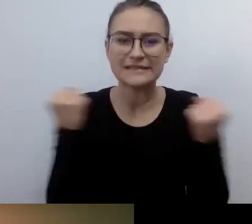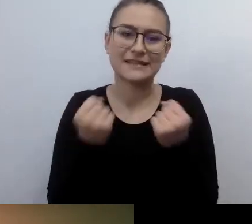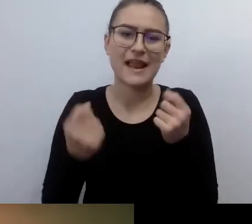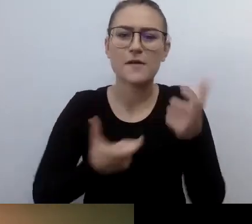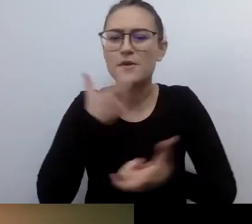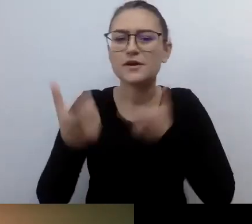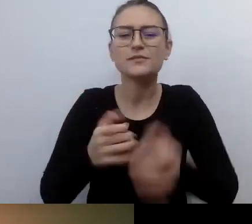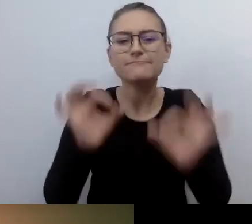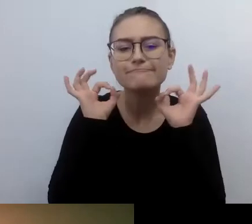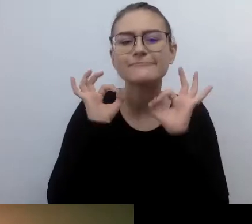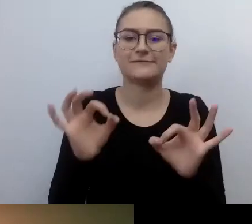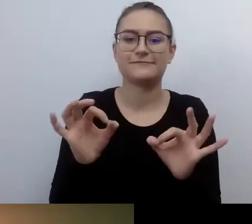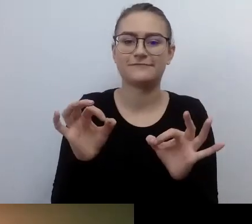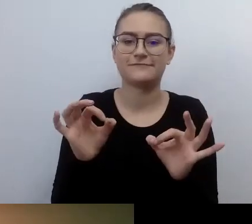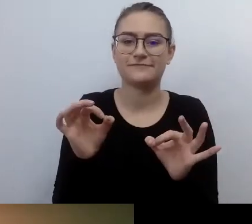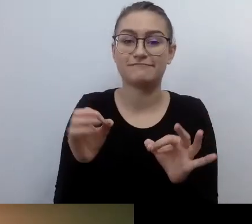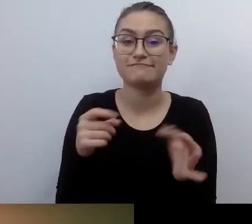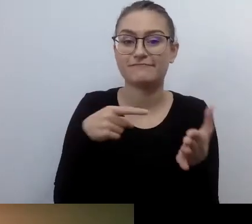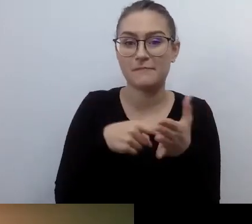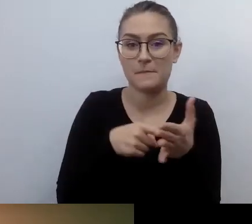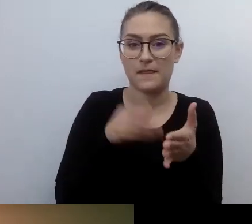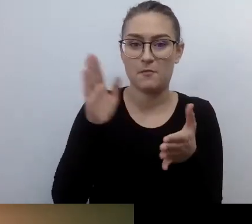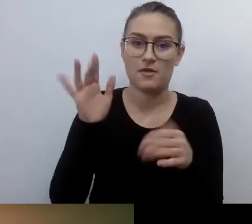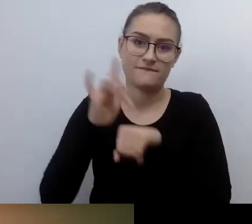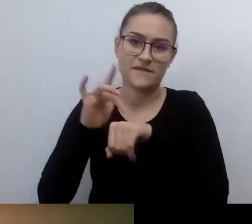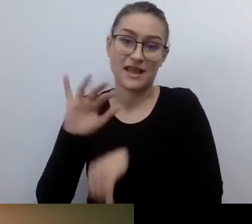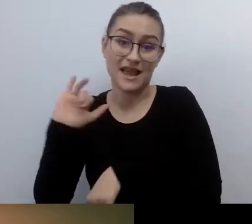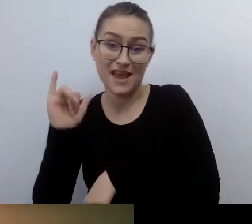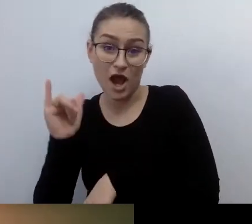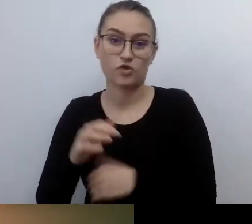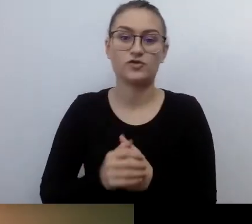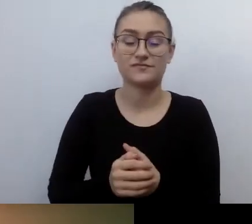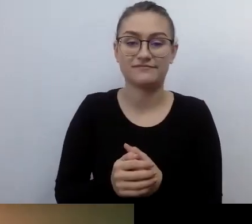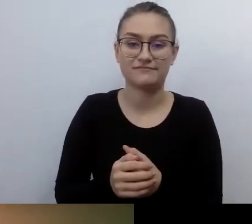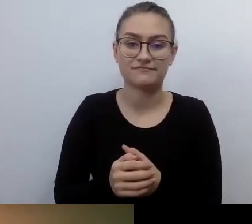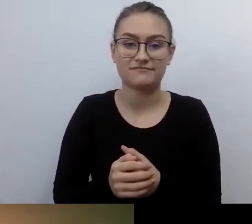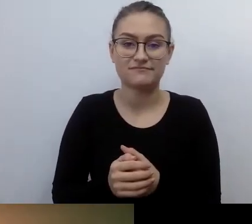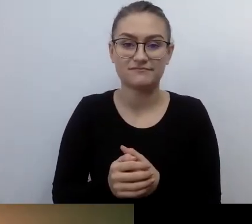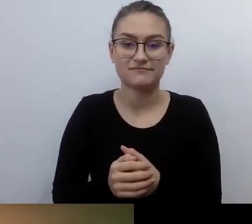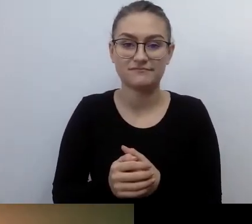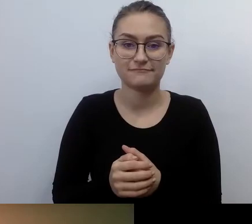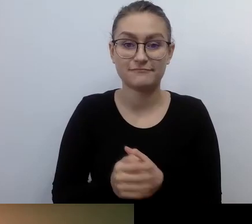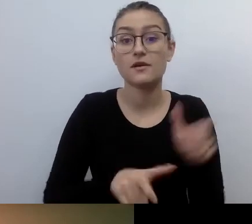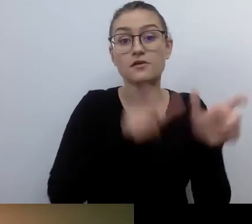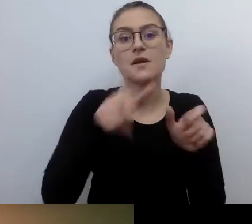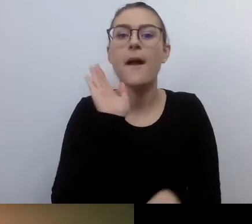jakiej jakości produkt zostanie stworzony. Jak bardzo osoby z tymi czy innymi szczególnymi potrzebami